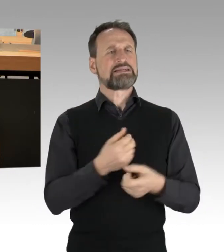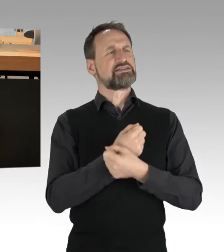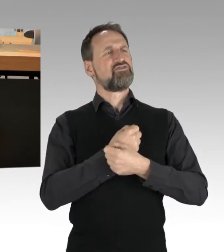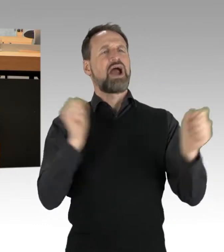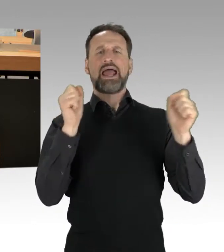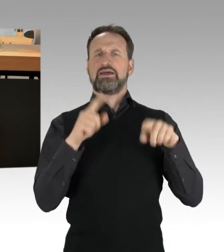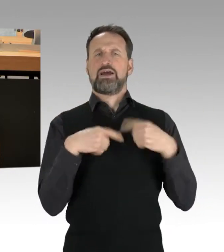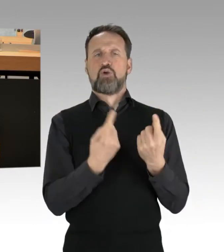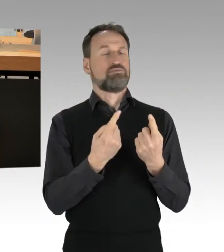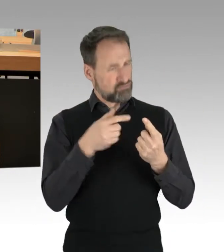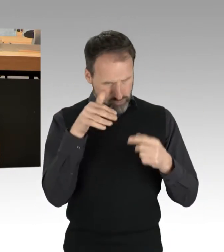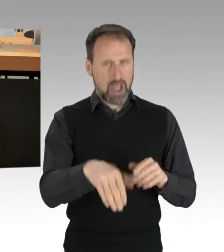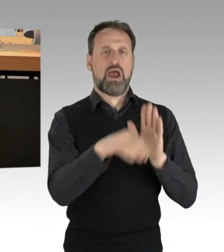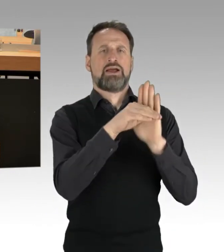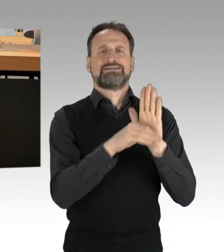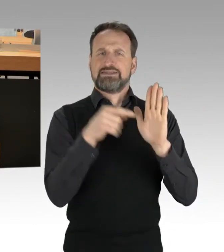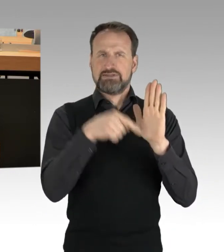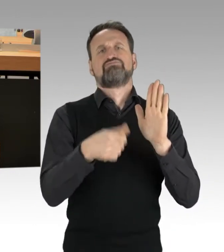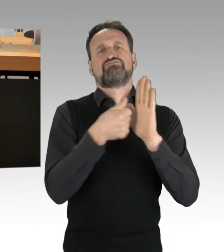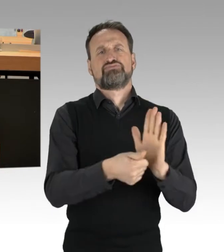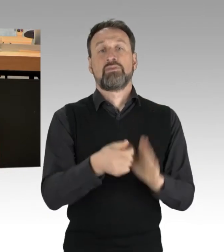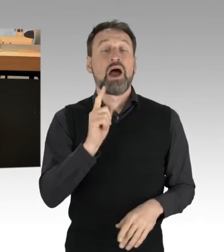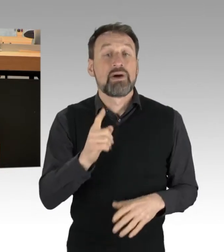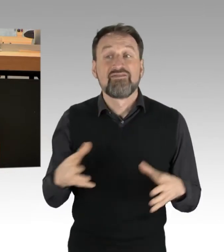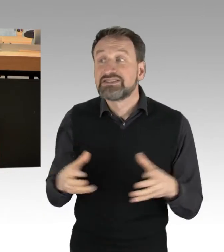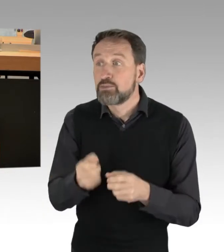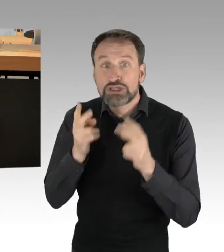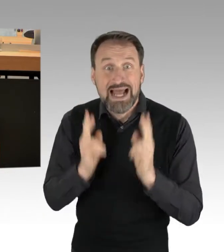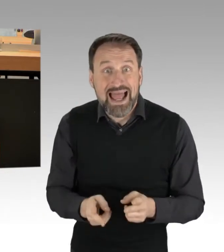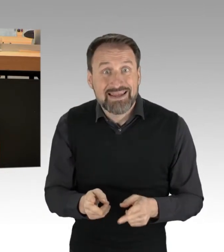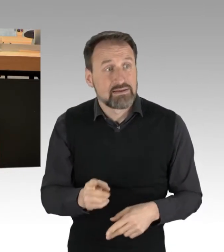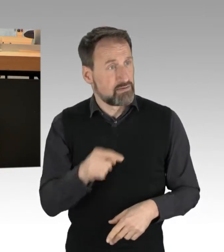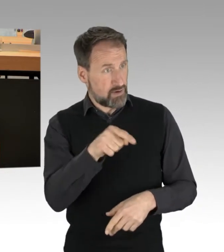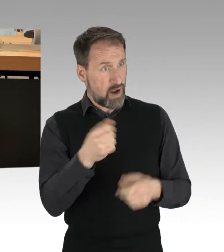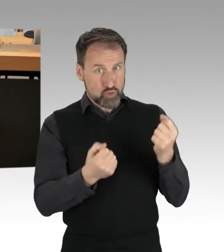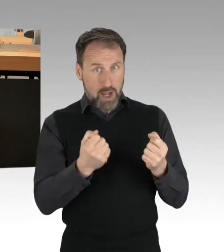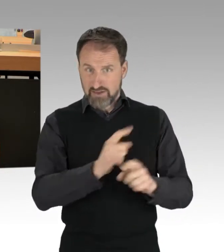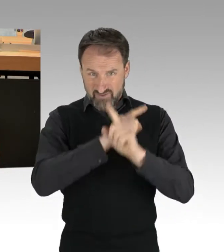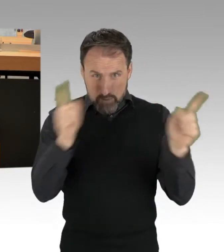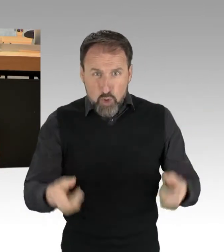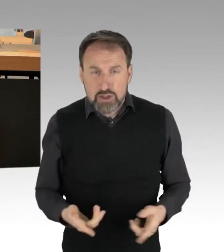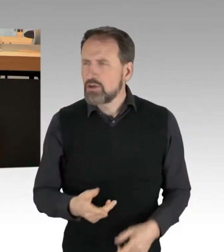nicht als Ort einer Demonstration aus. Es wäre doch auch eine Farce, wenn man nur dann demonstrieren dürfte,